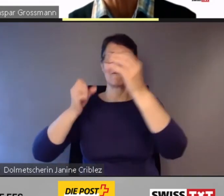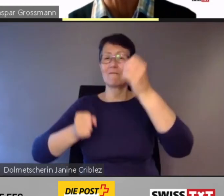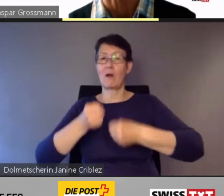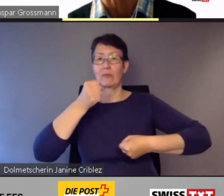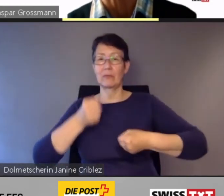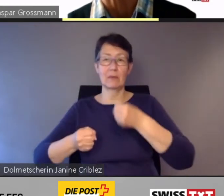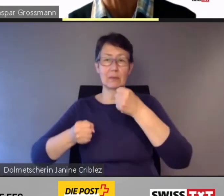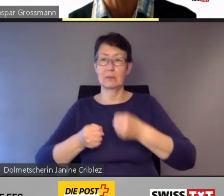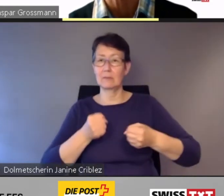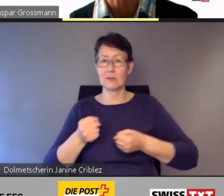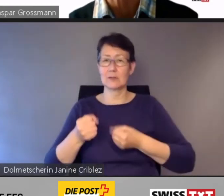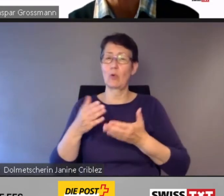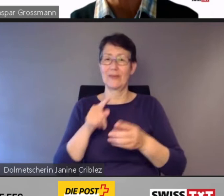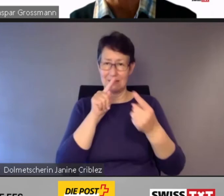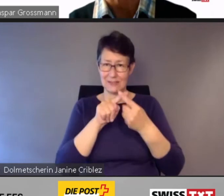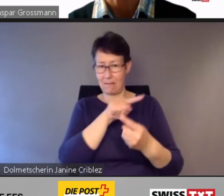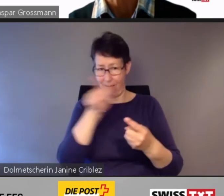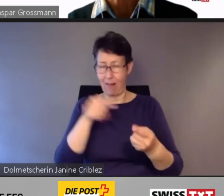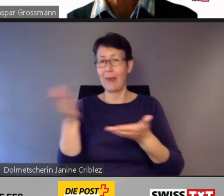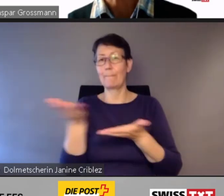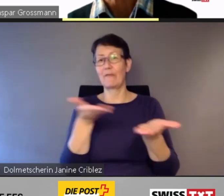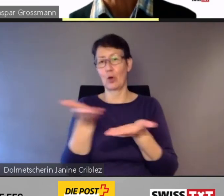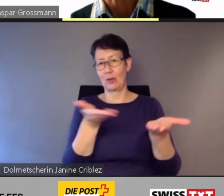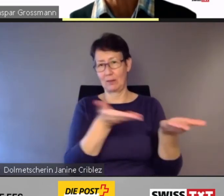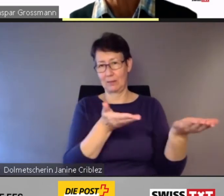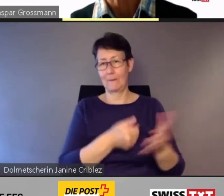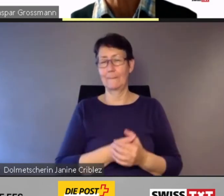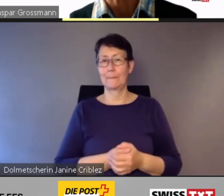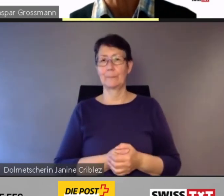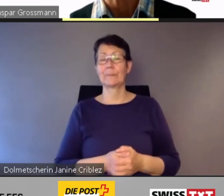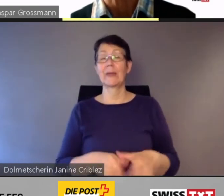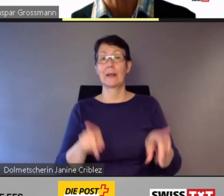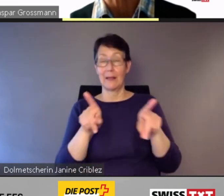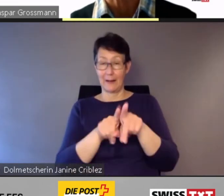Zugleich arbeitet PostAuto an neuen Angeboten,